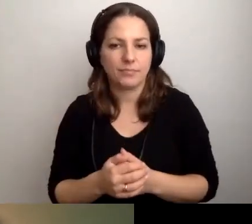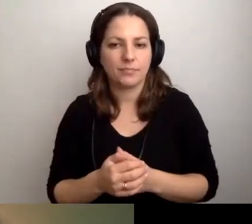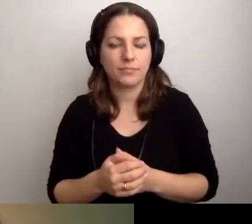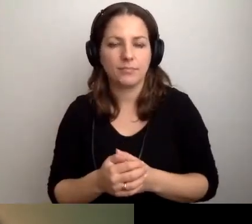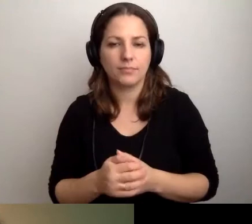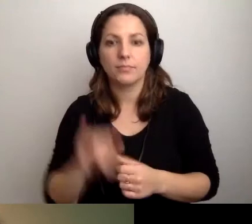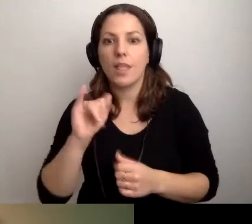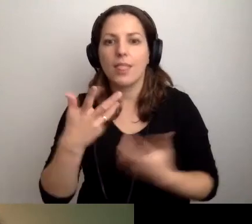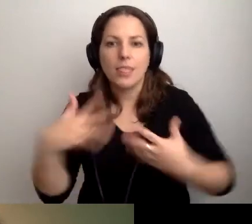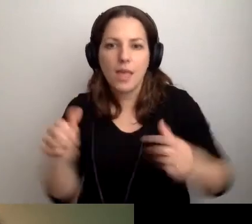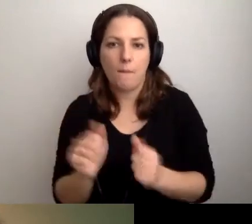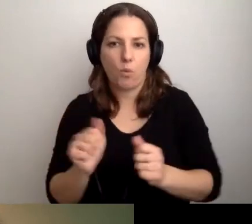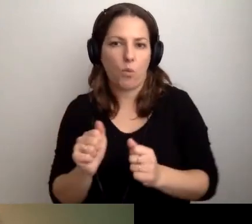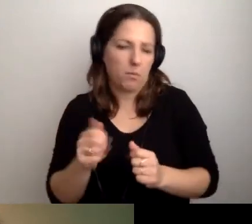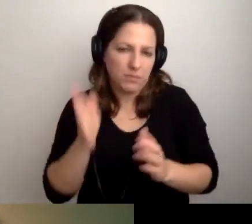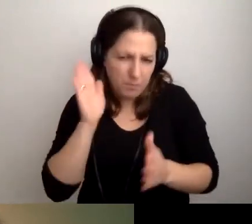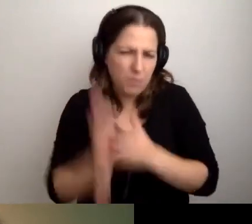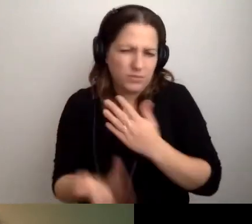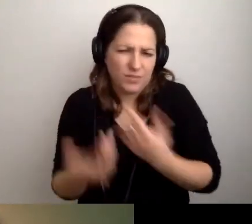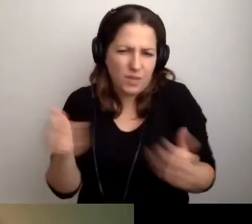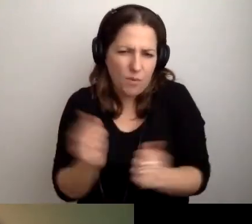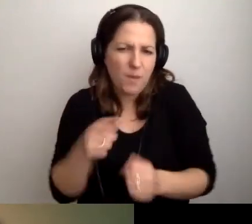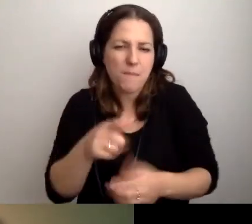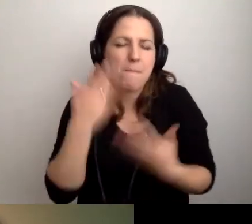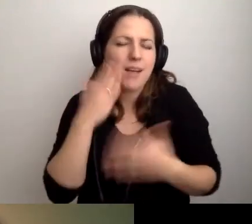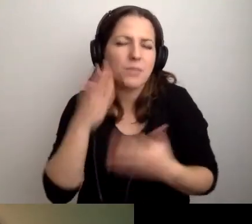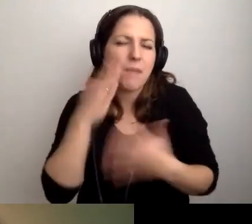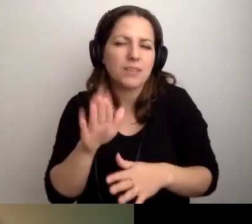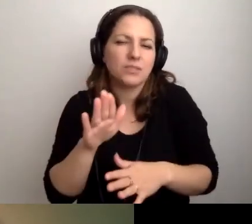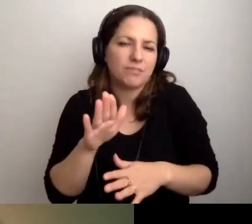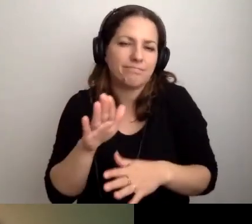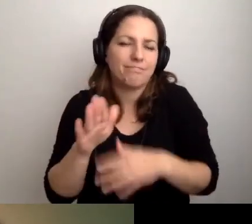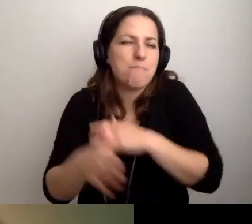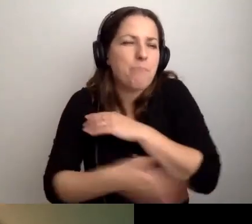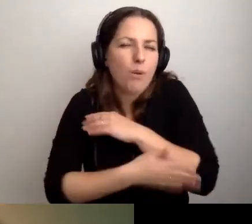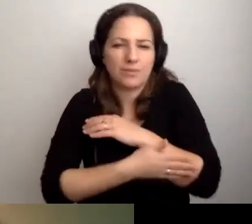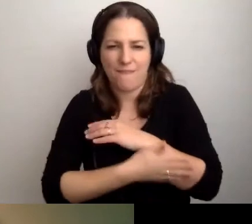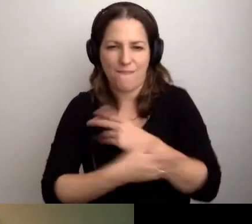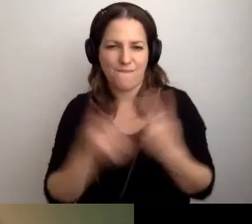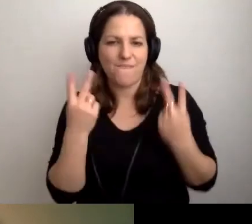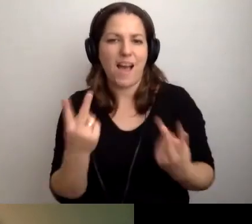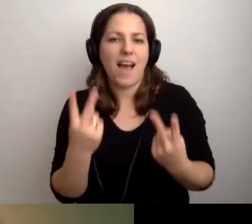Nie bójmy się. To bardzo podstawowe i ważne sprawy.